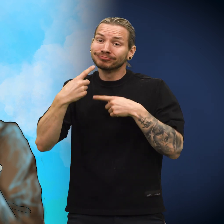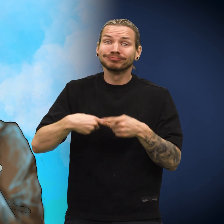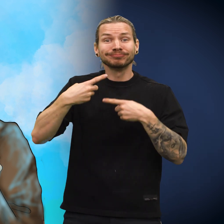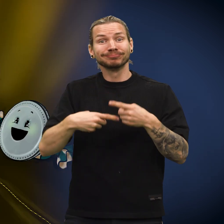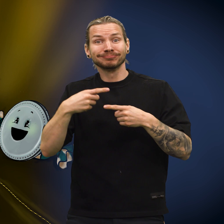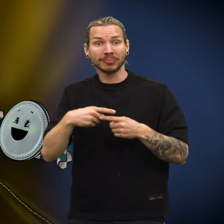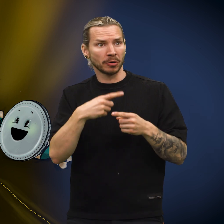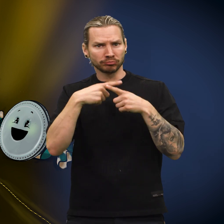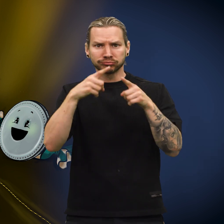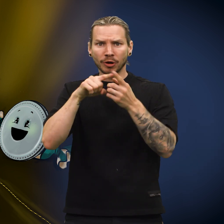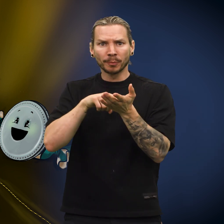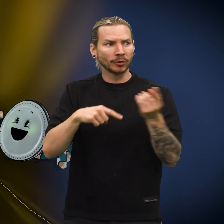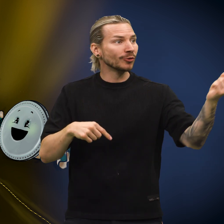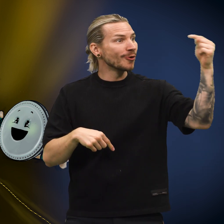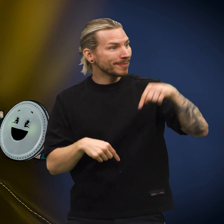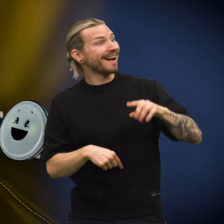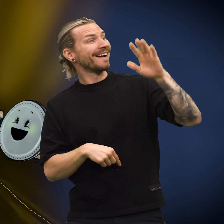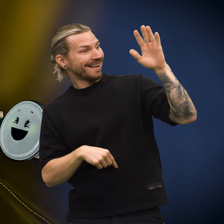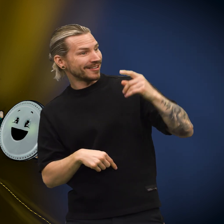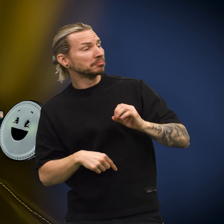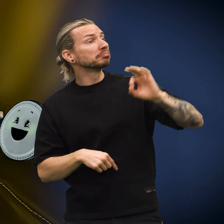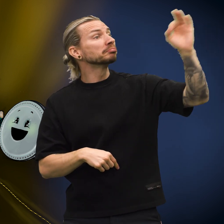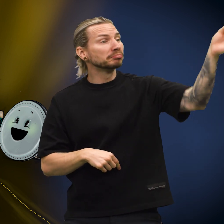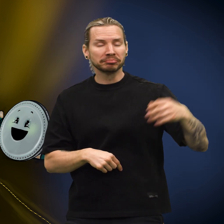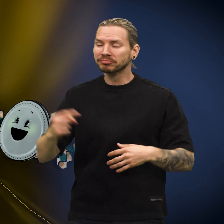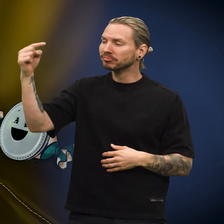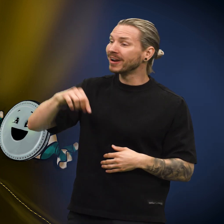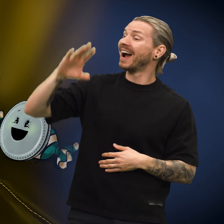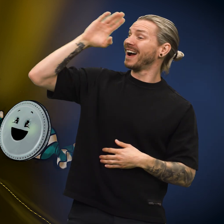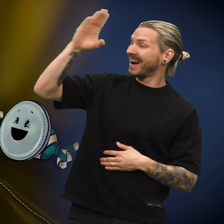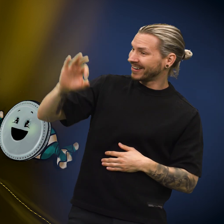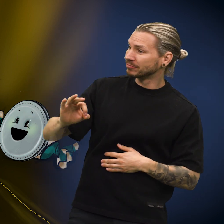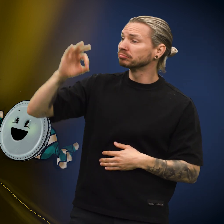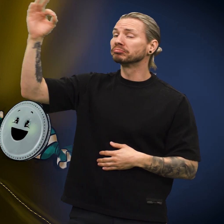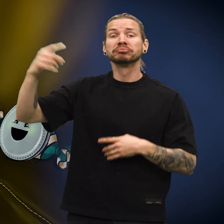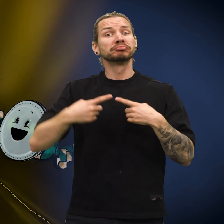Etter som tiden gikk, kom forskjellige mynter innom og forsvant igjen.